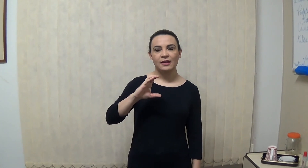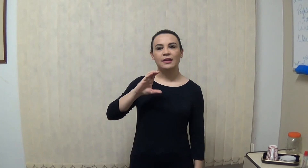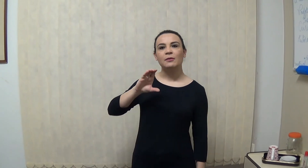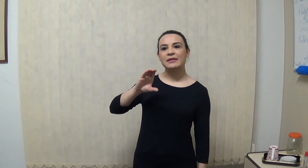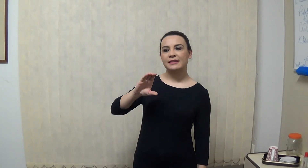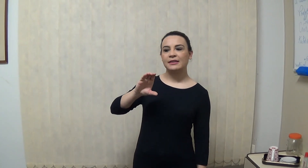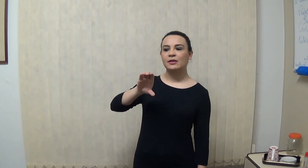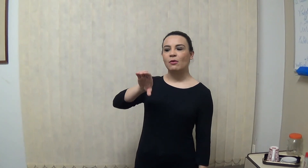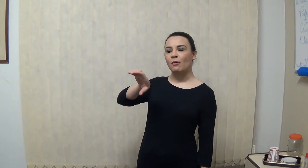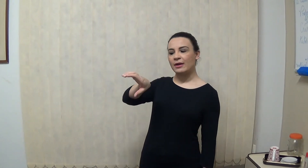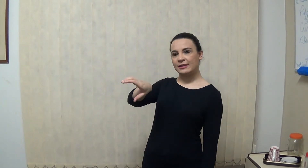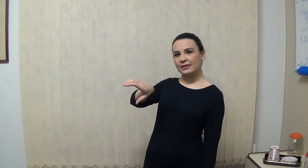então assim, ou assim